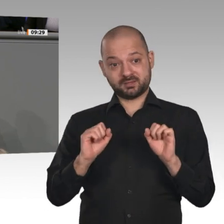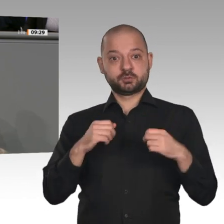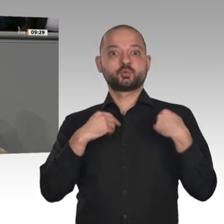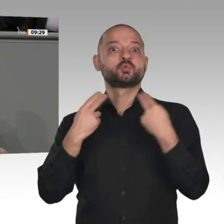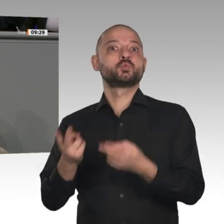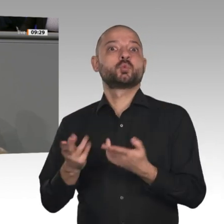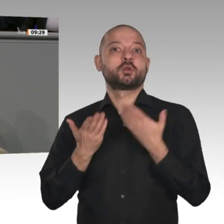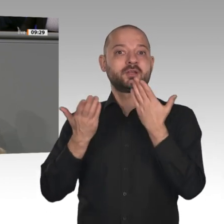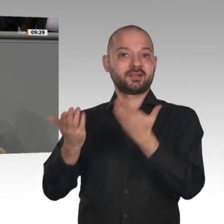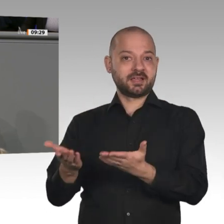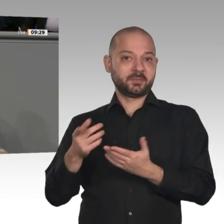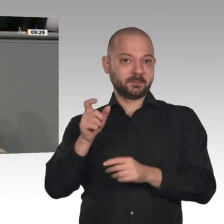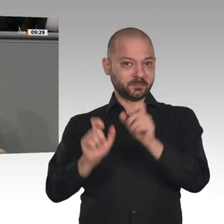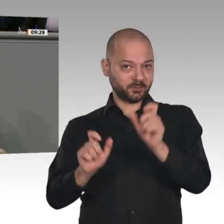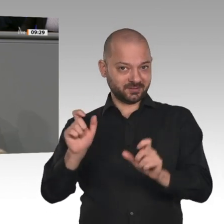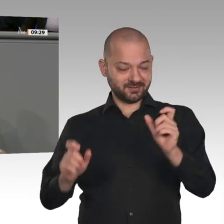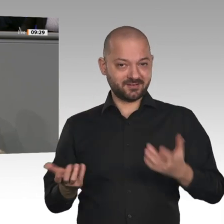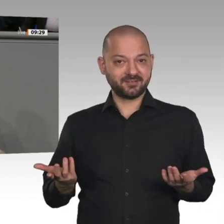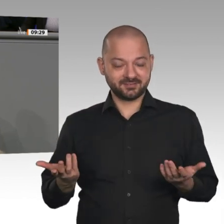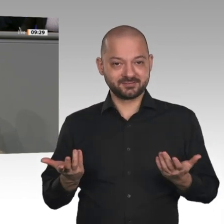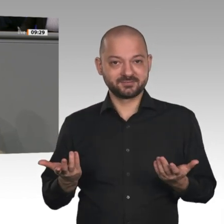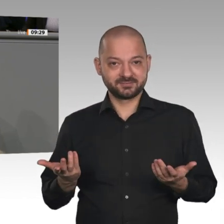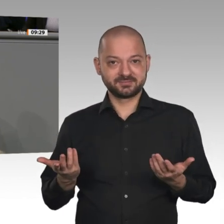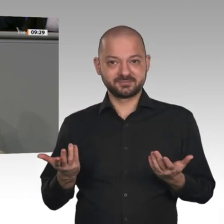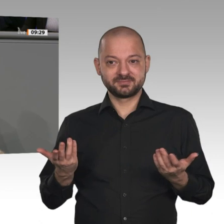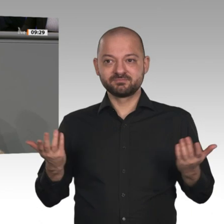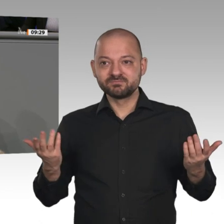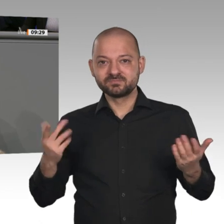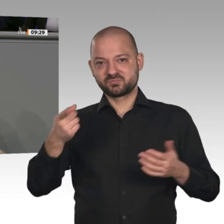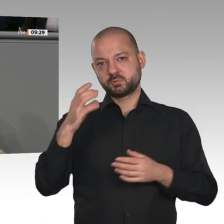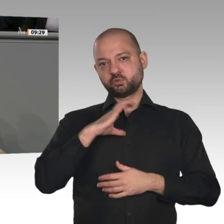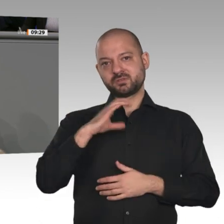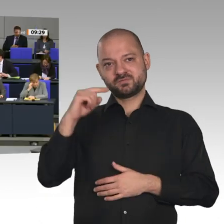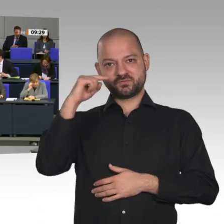meine Damen und Herren. EU-Kommissar Timmermans fordert die Bundesregierung auf, hier endlich